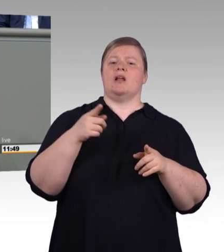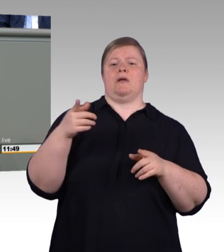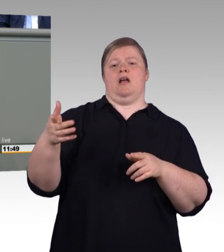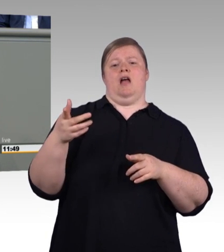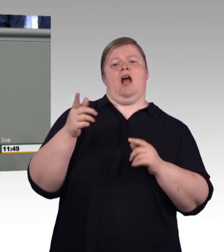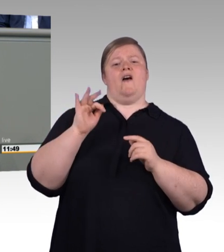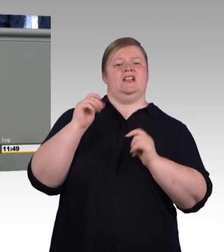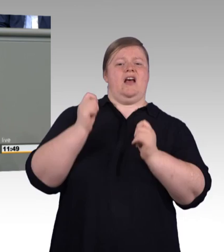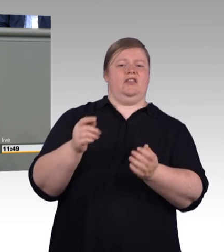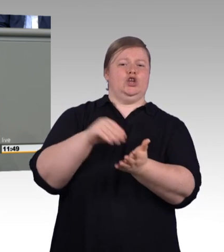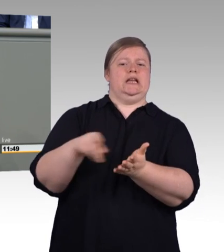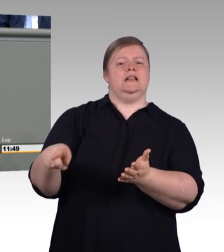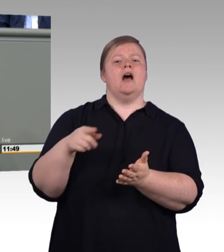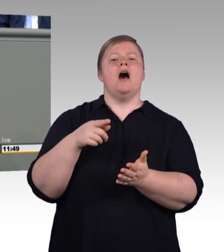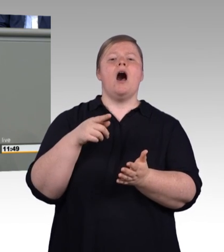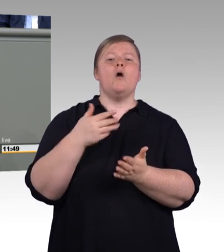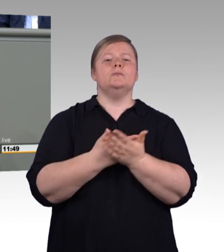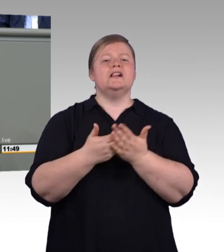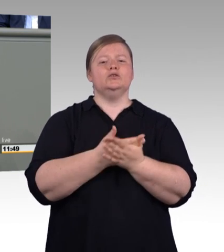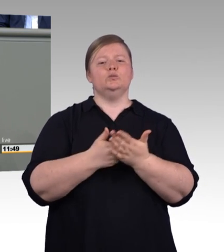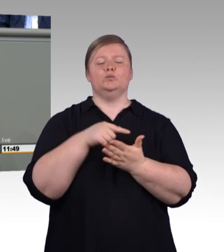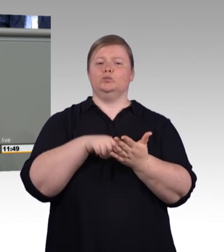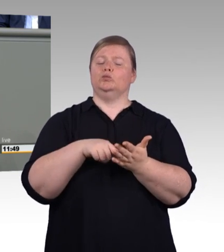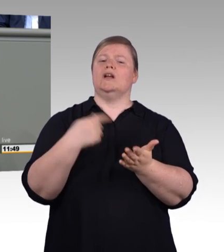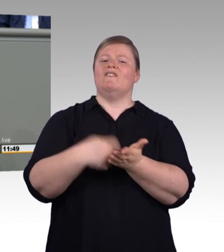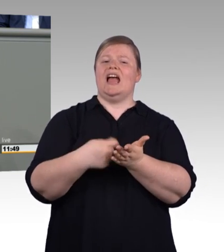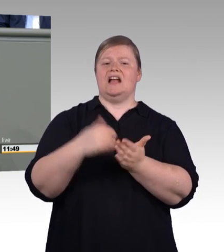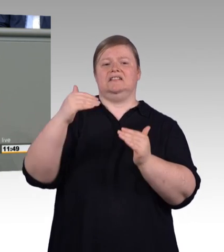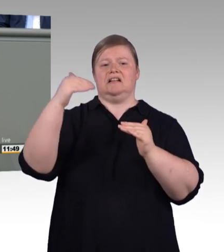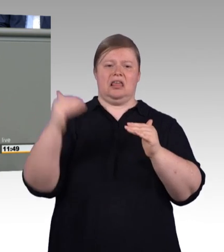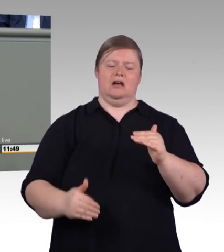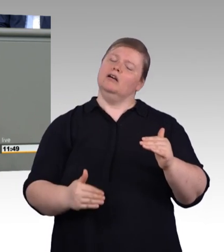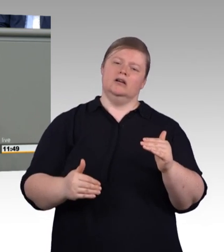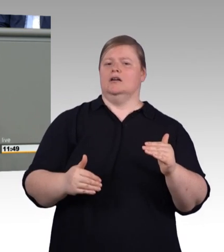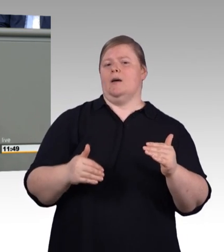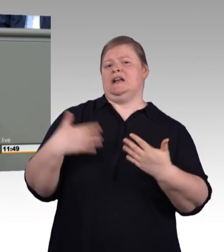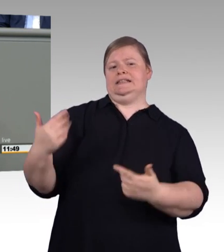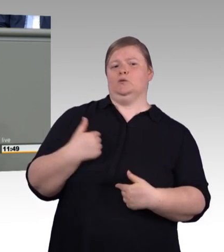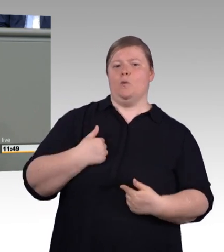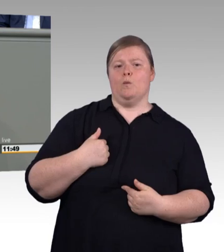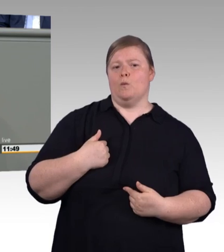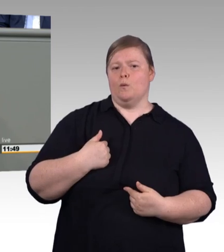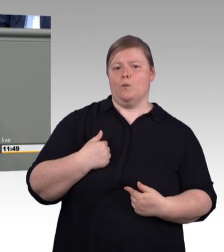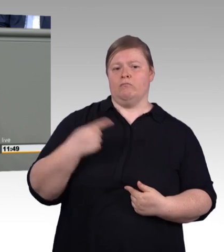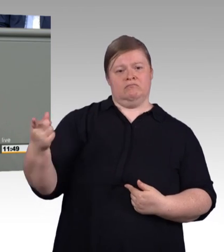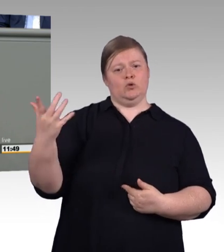Das ist an Zynismus kaum zu überbieten, wenn man sich anschaut, was Sie dann fordern, nämlich eine voll durchmodularisierte Berufsausbildung,